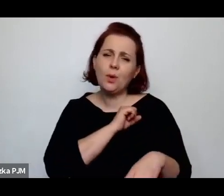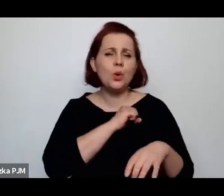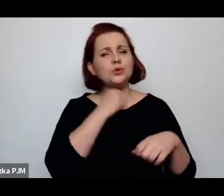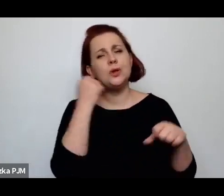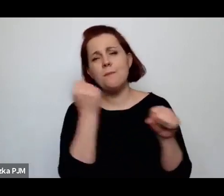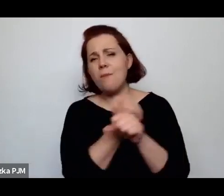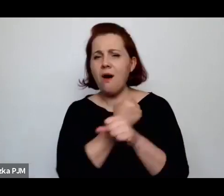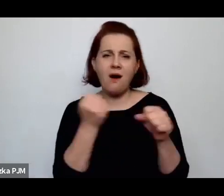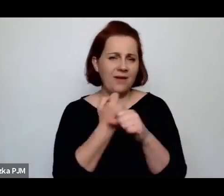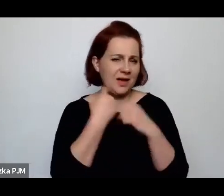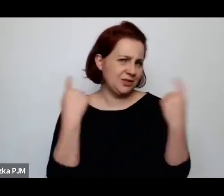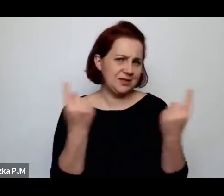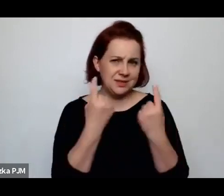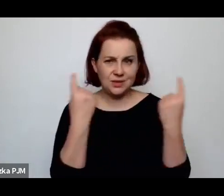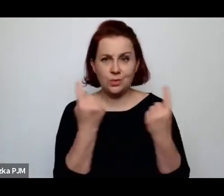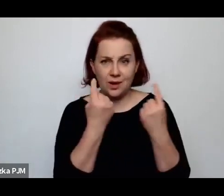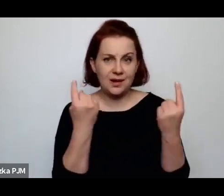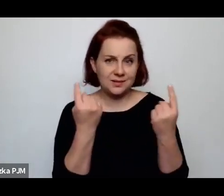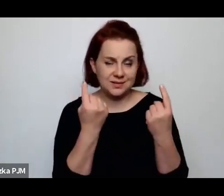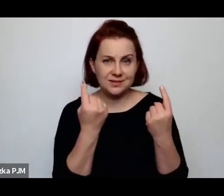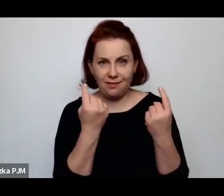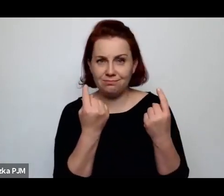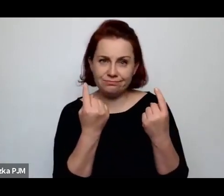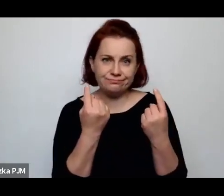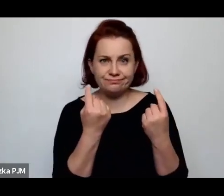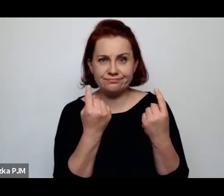kłopoty ekonomiczne.